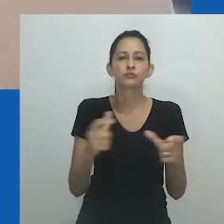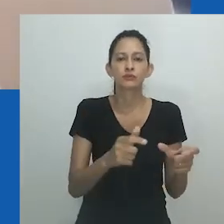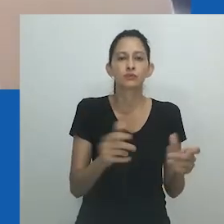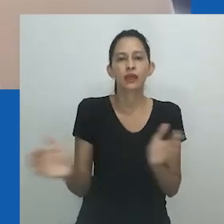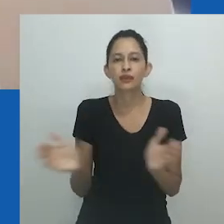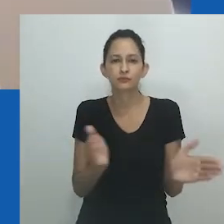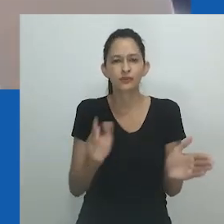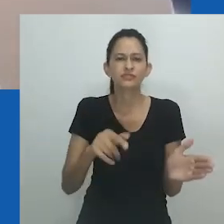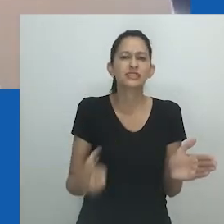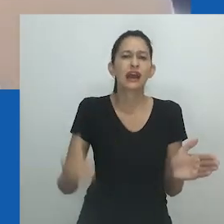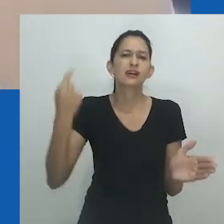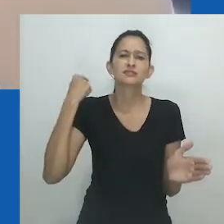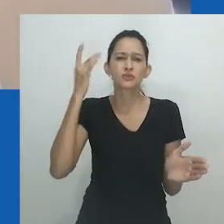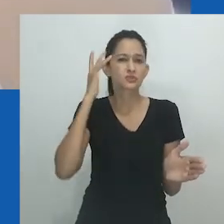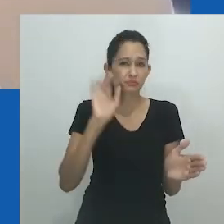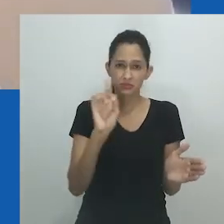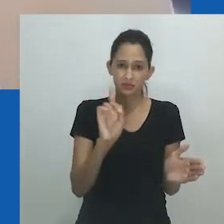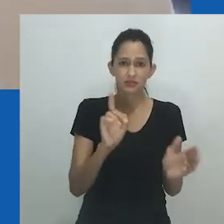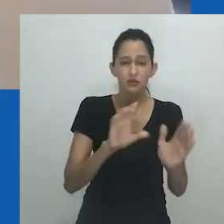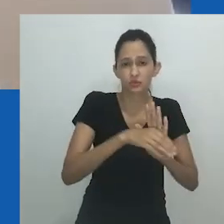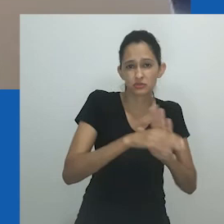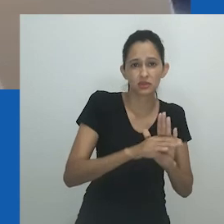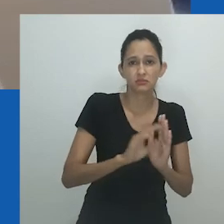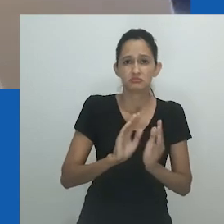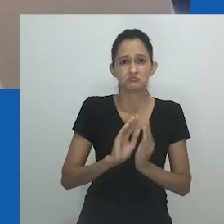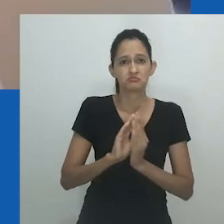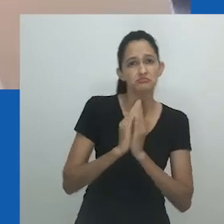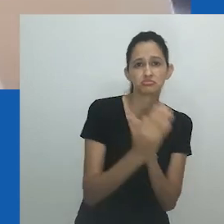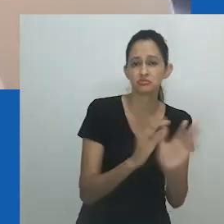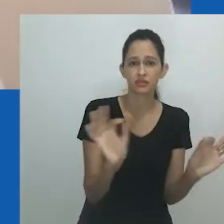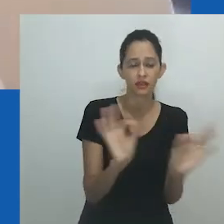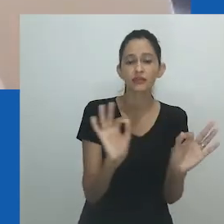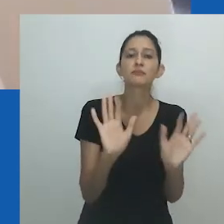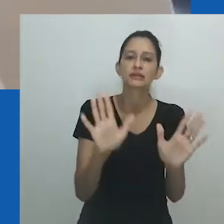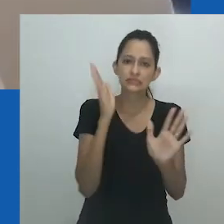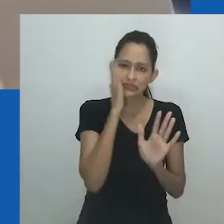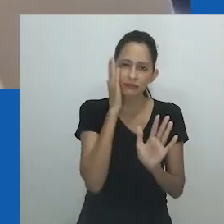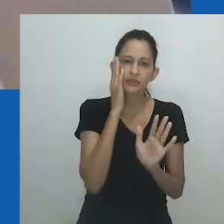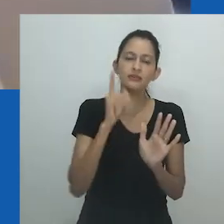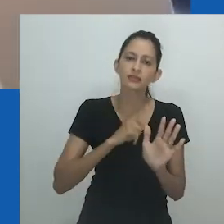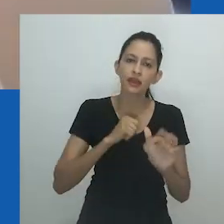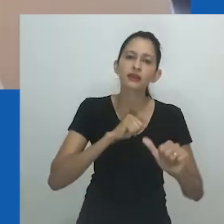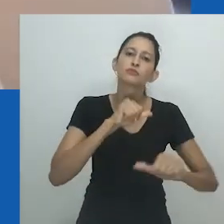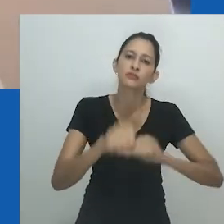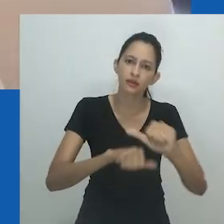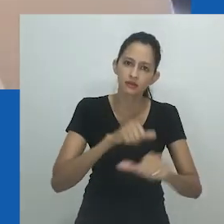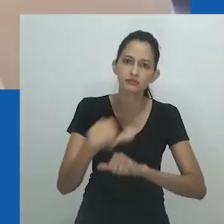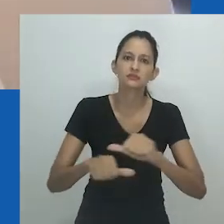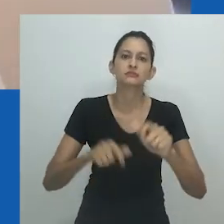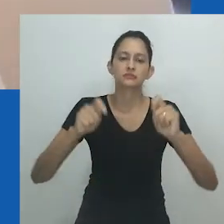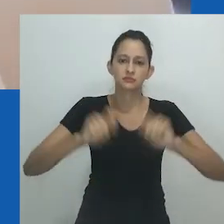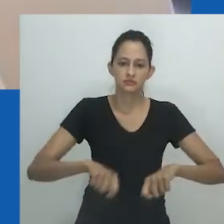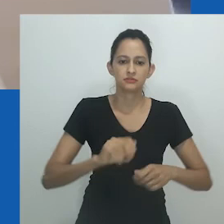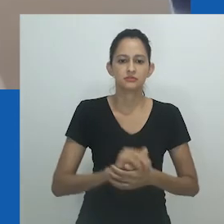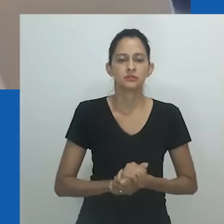Nongayindoda e transgêneros ocupam zonas semelhantes, embora de forma diferente. Nongayindoda não ocupa o espaço por dentro.